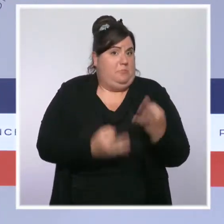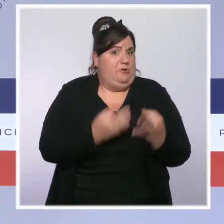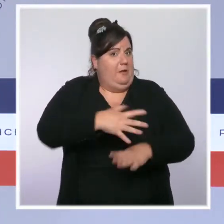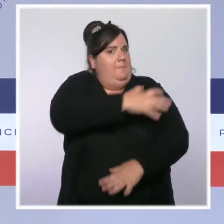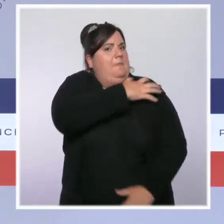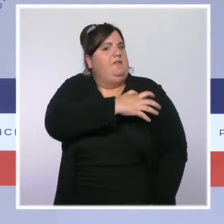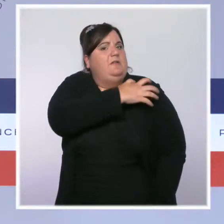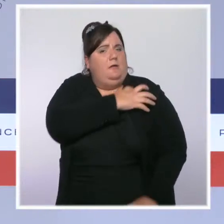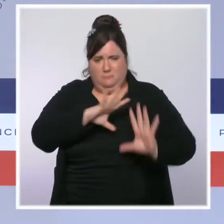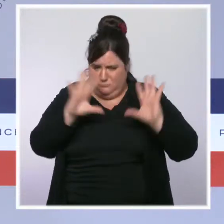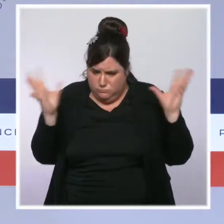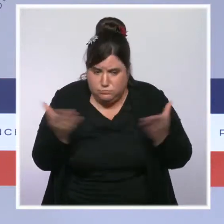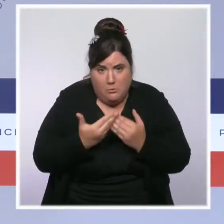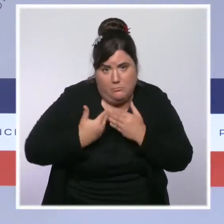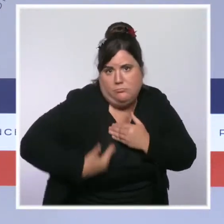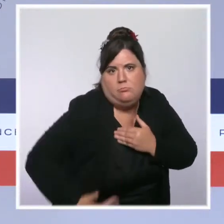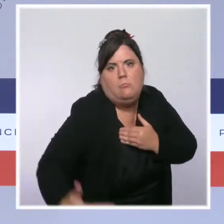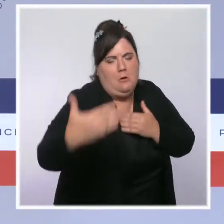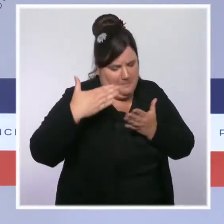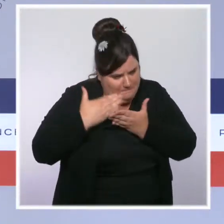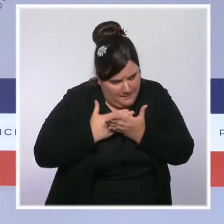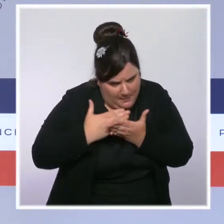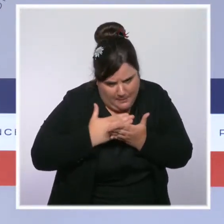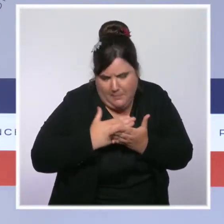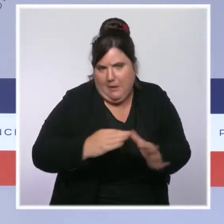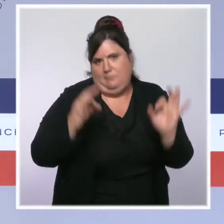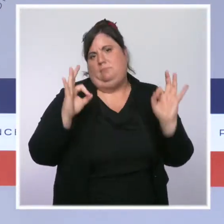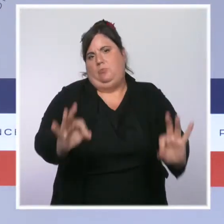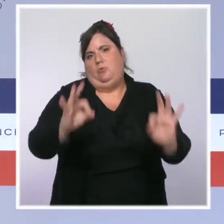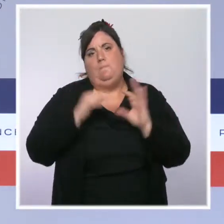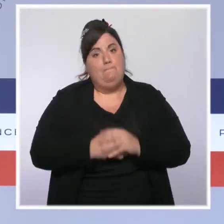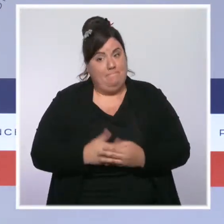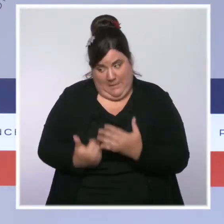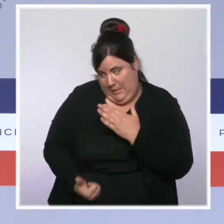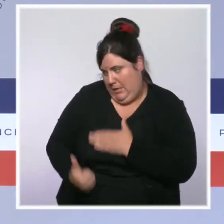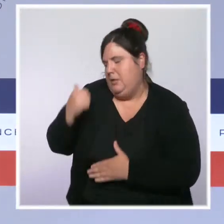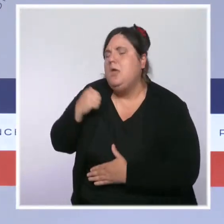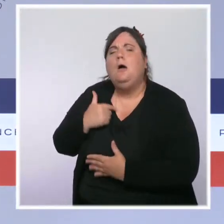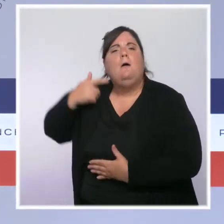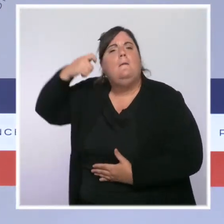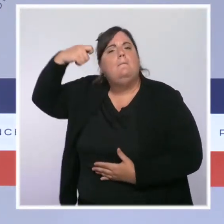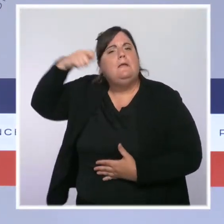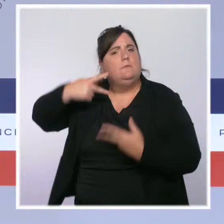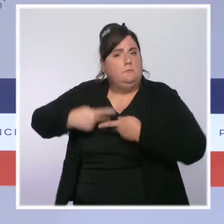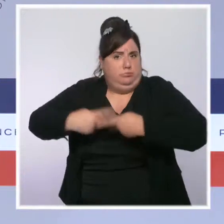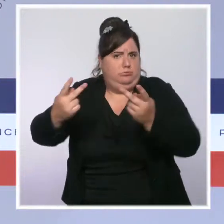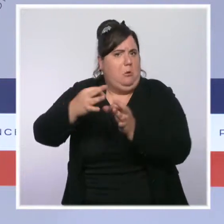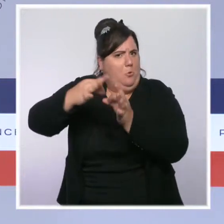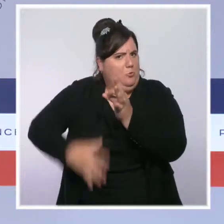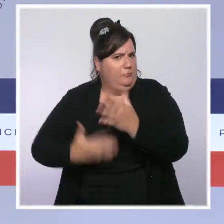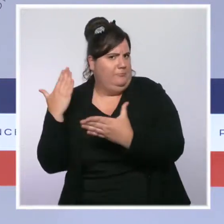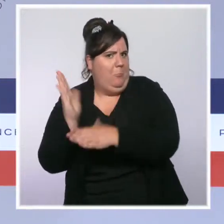Le président de la République a fait hier état des conclusions de ce Beauvau. Nous faisons encore monter d'un cran la sécurité des Français et